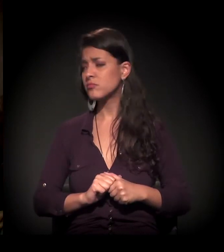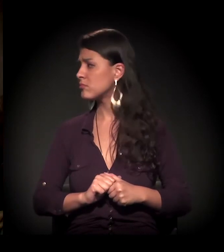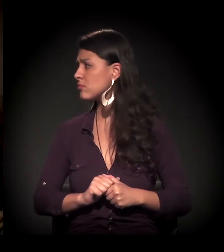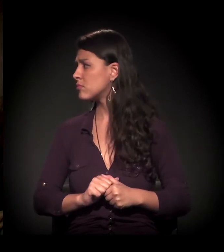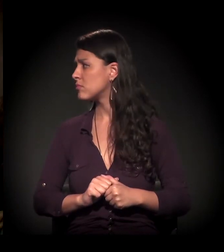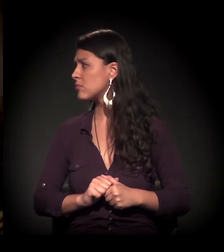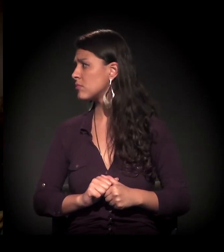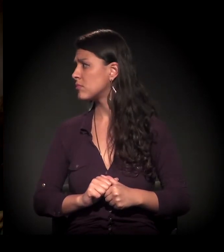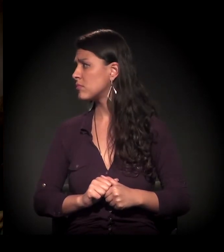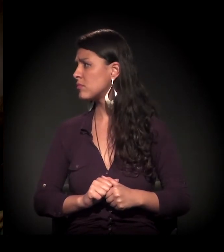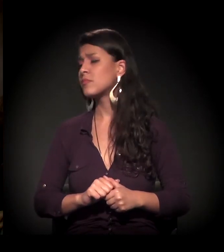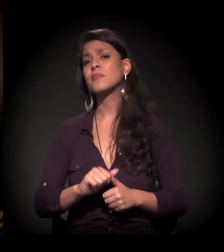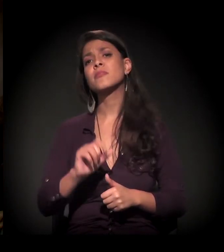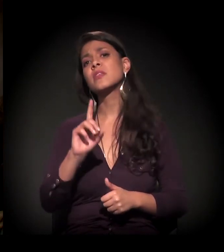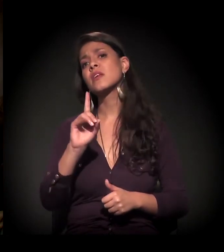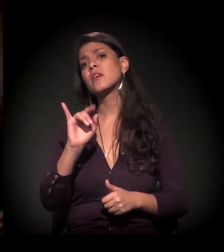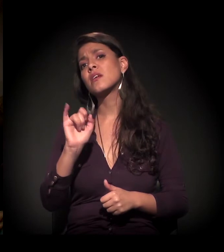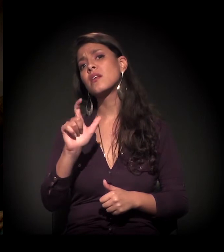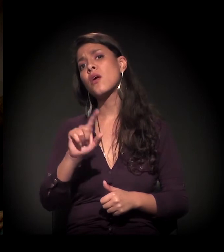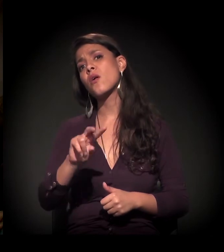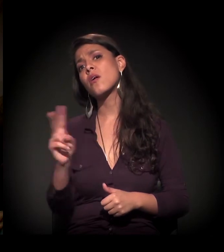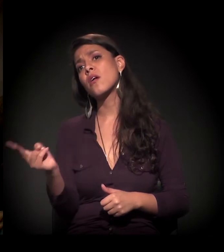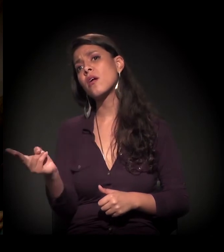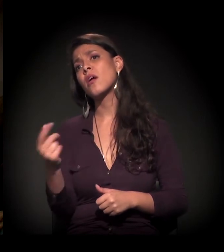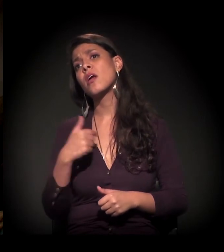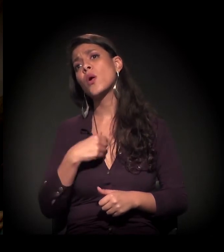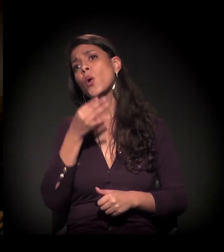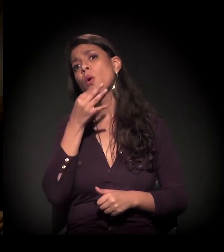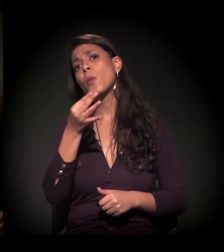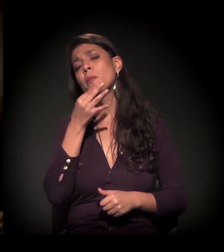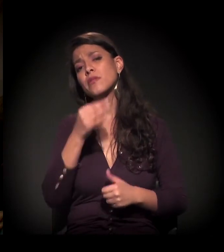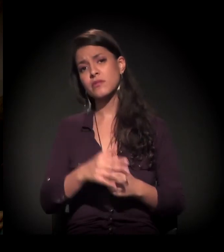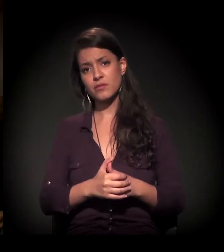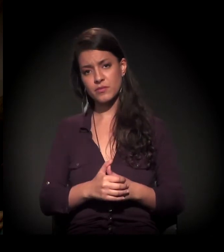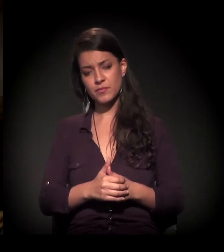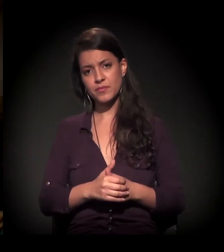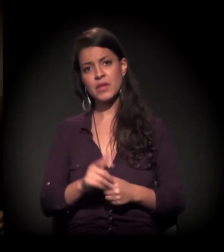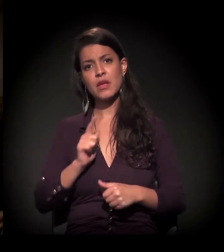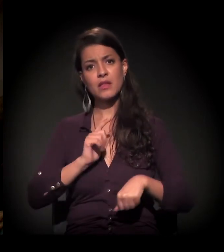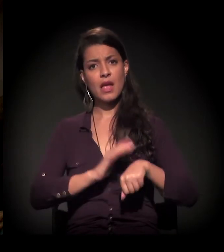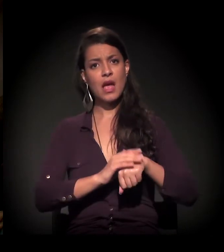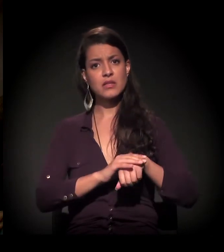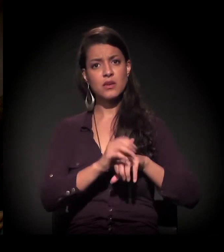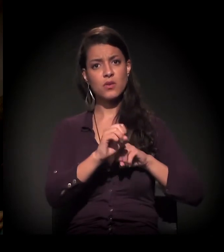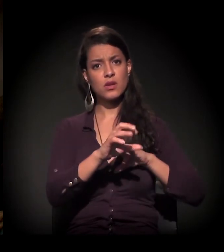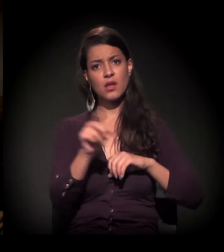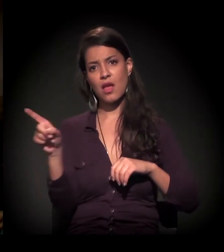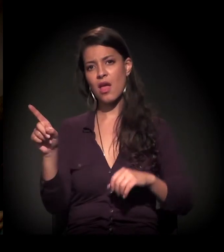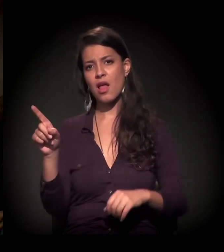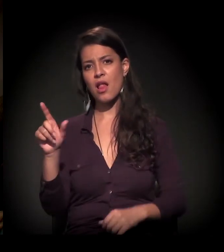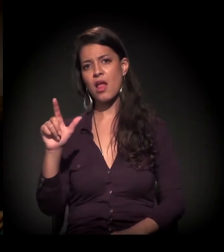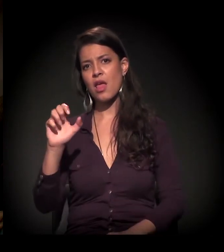Antes de passar a palavra para o Daniel, só queria fazer um comentário sobre isso. Tem uma Ação Educativa ali − a Lina lembrou.